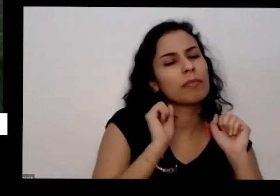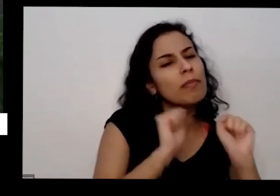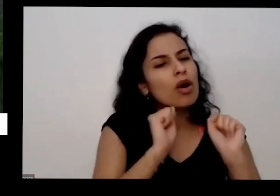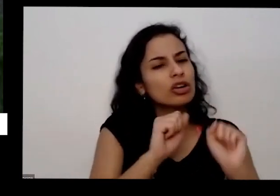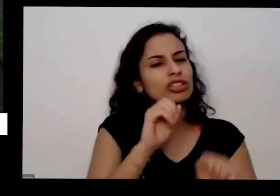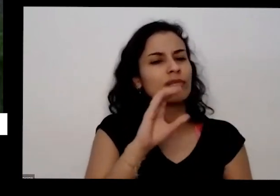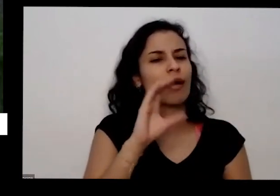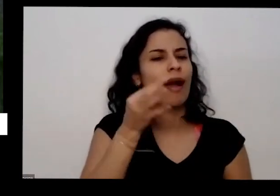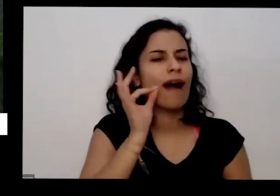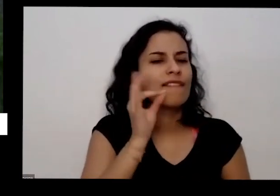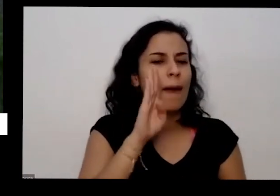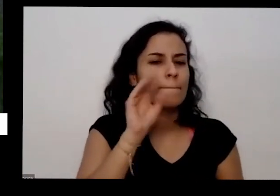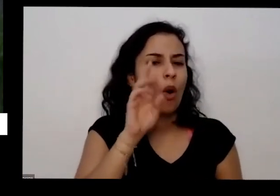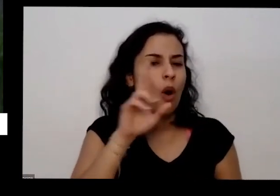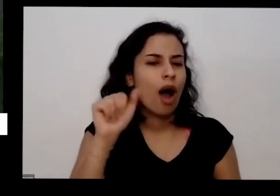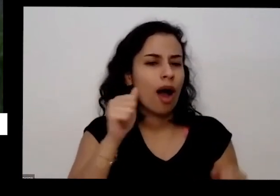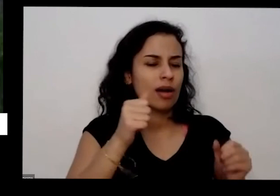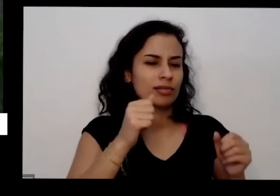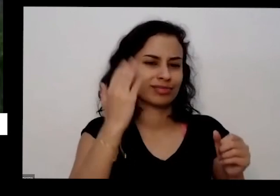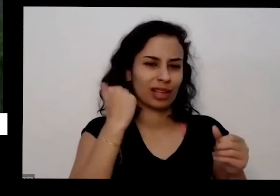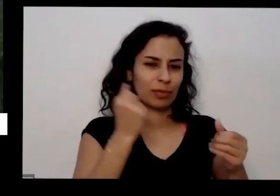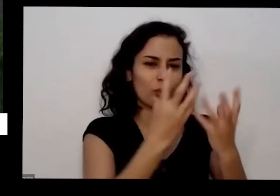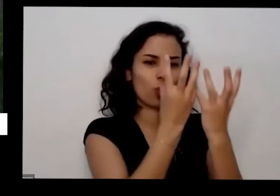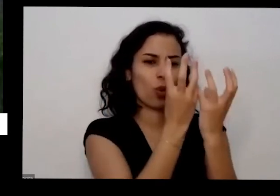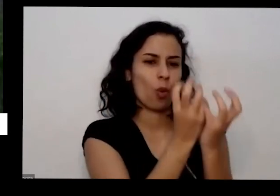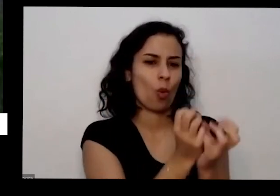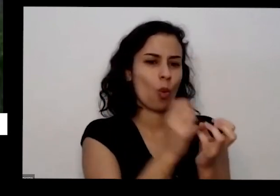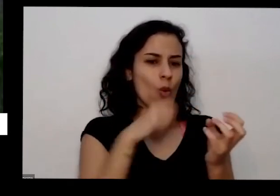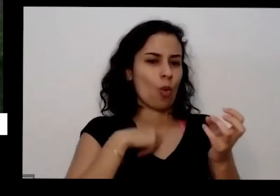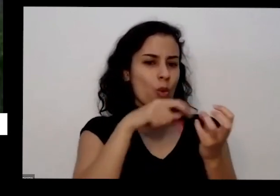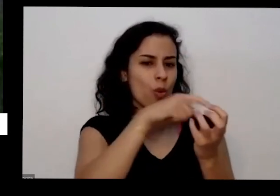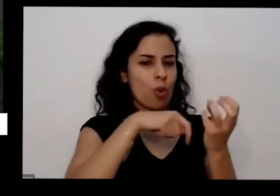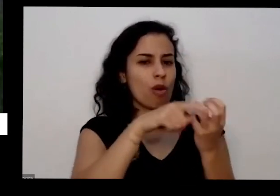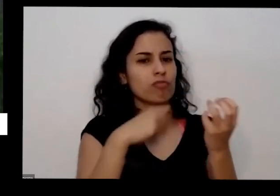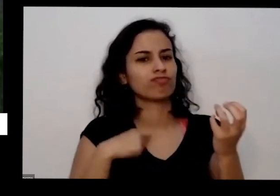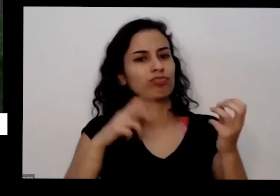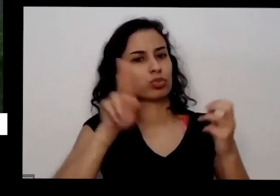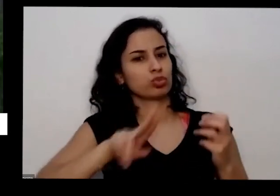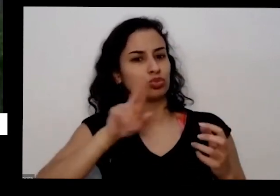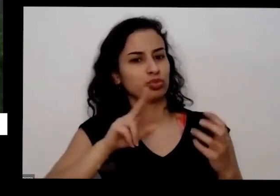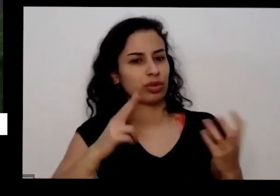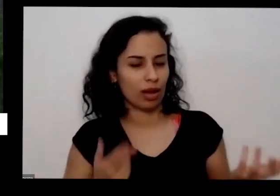quantidade para levar para o sono pode pegar tudo uma vez nesses lugares que eles acham bom porque é